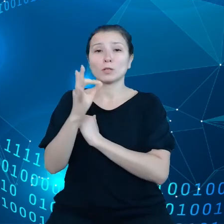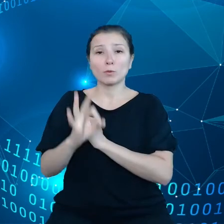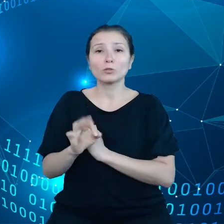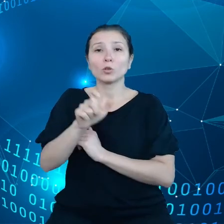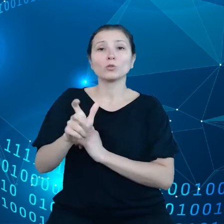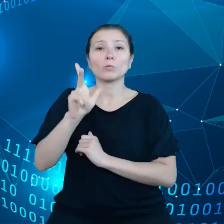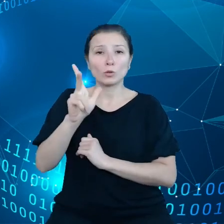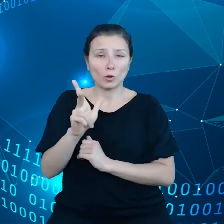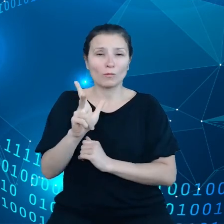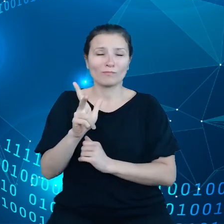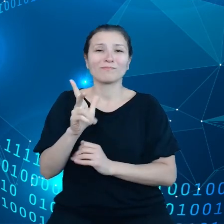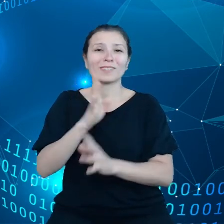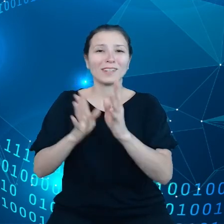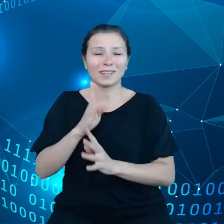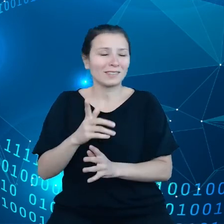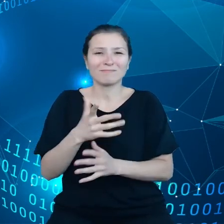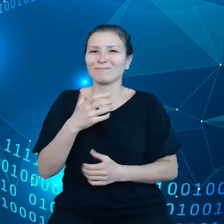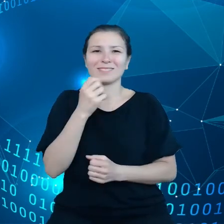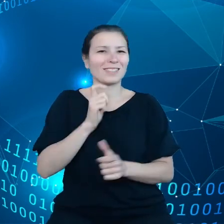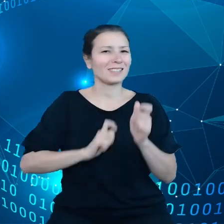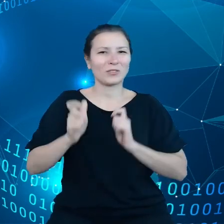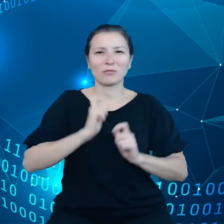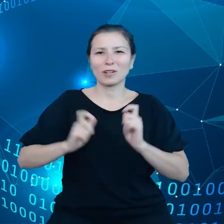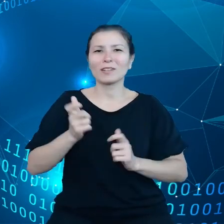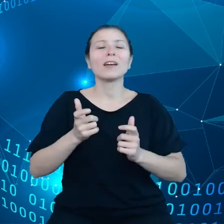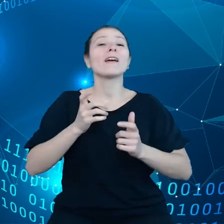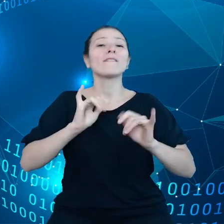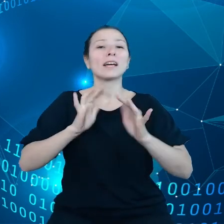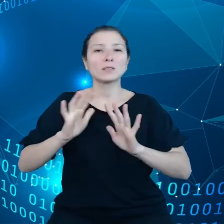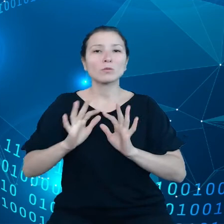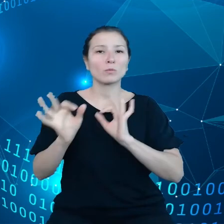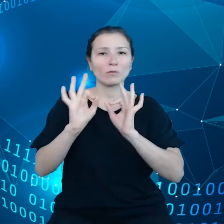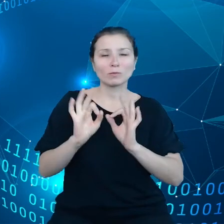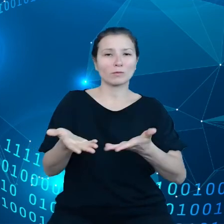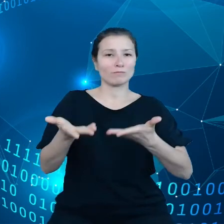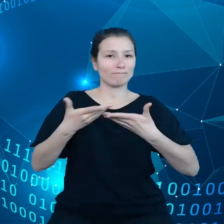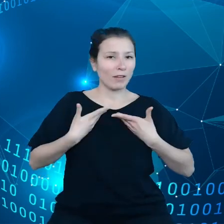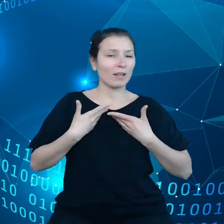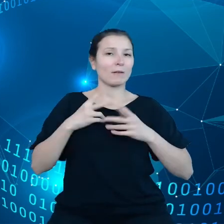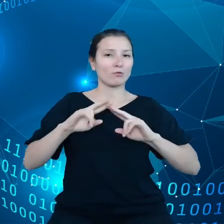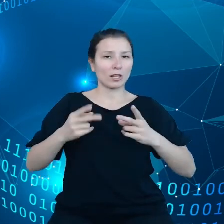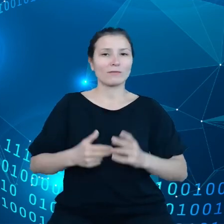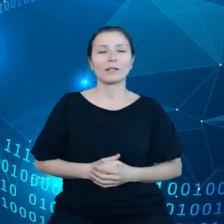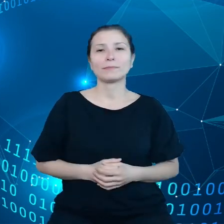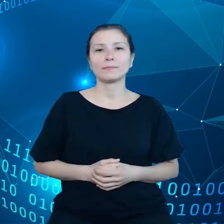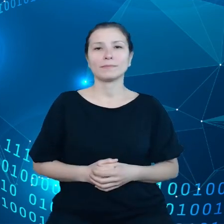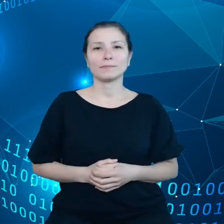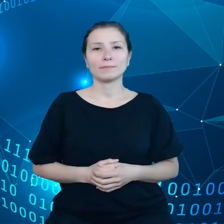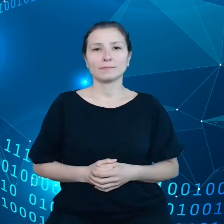jaka jest im udostępniana. Zatem w widzimy, że w ramach RODO